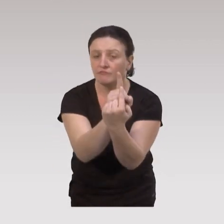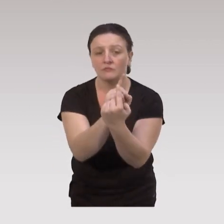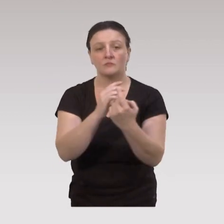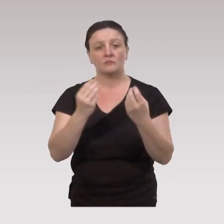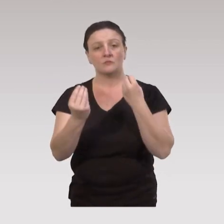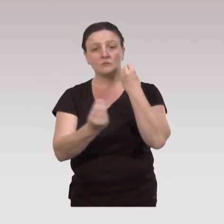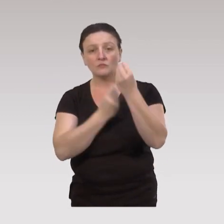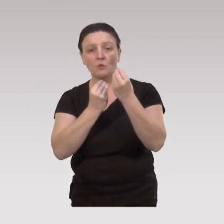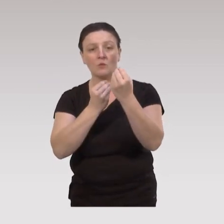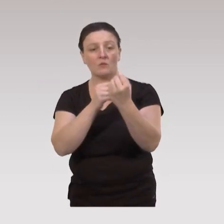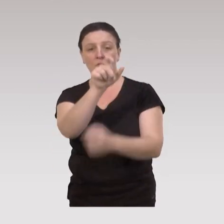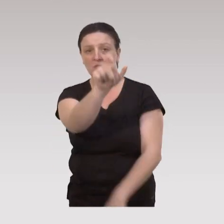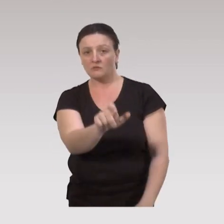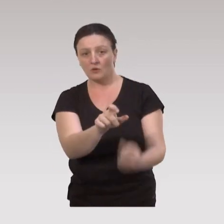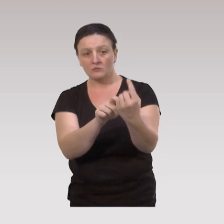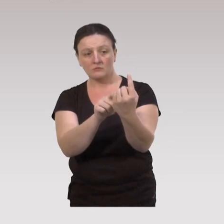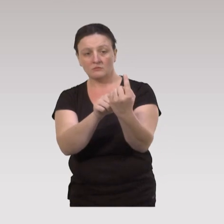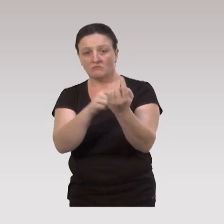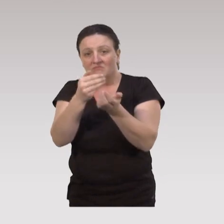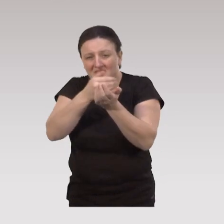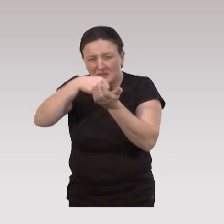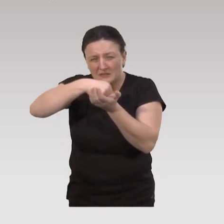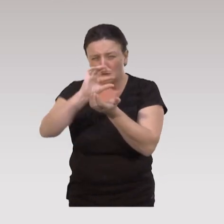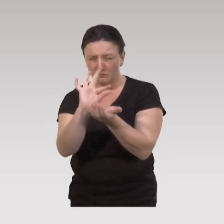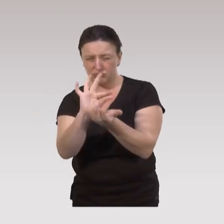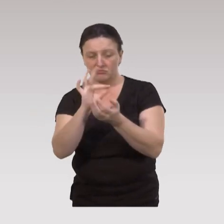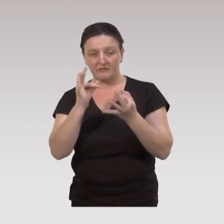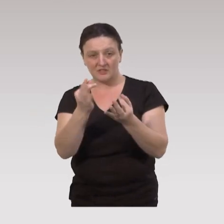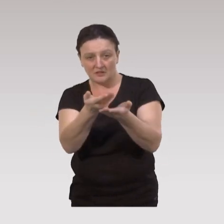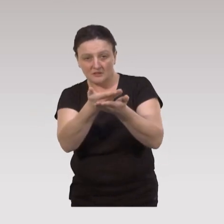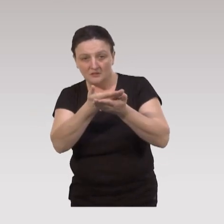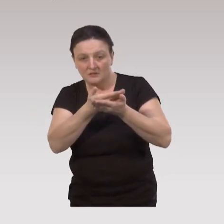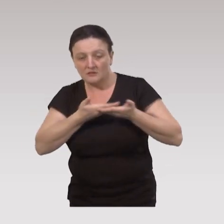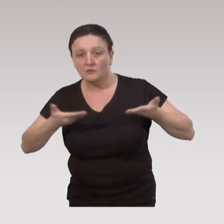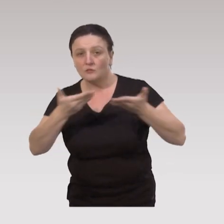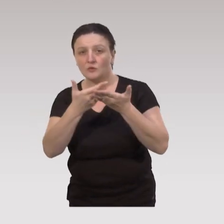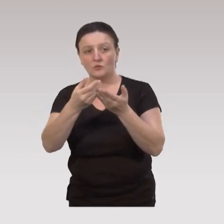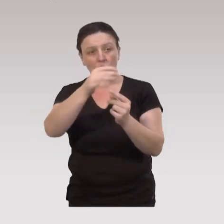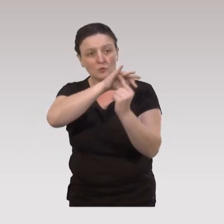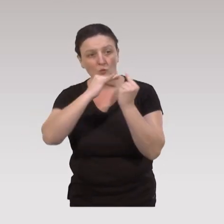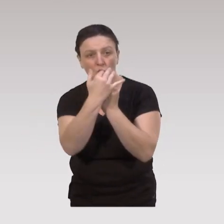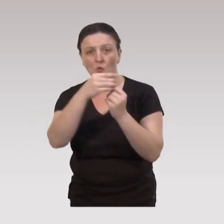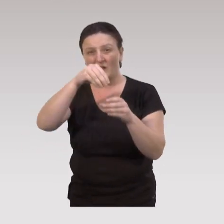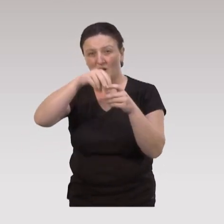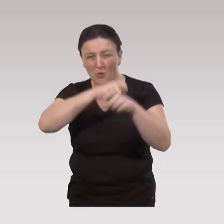qui sont aux minima sociaux ou en termes de situation socioéconomique aux minima,